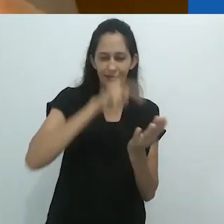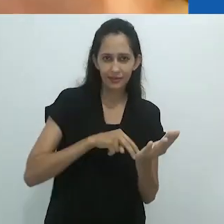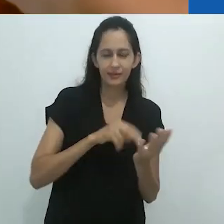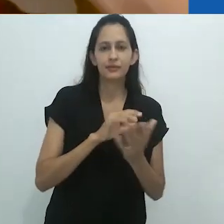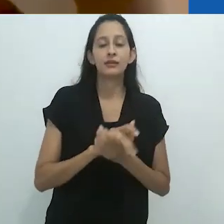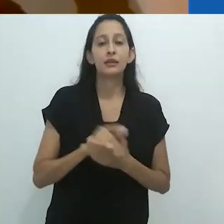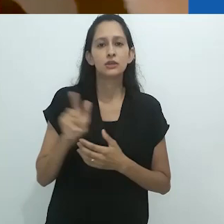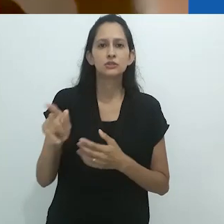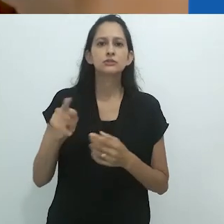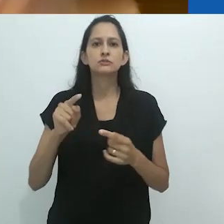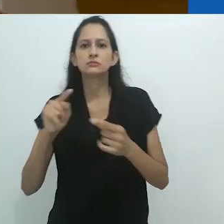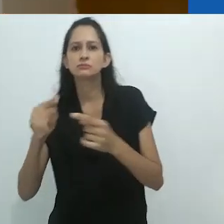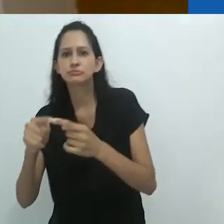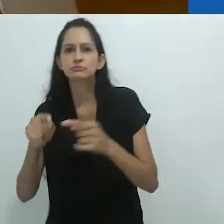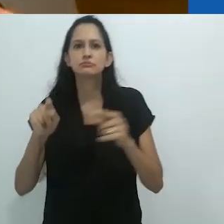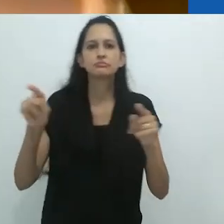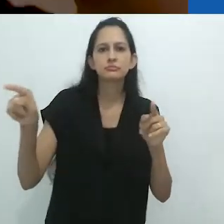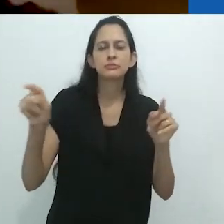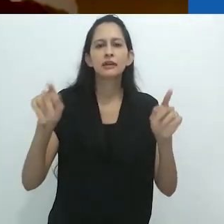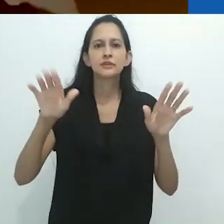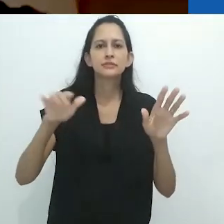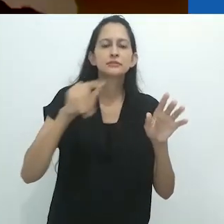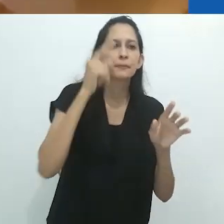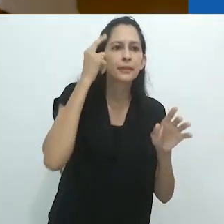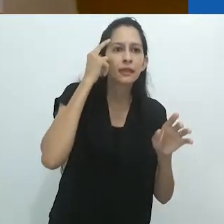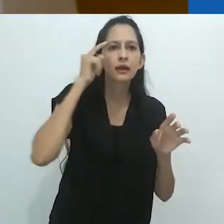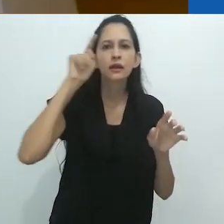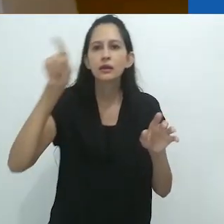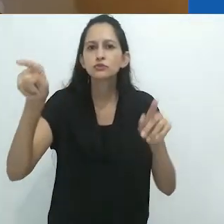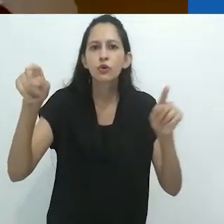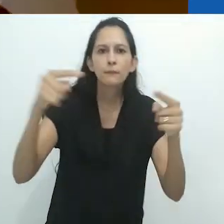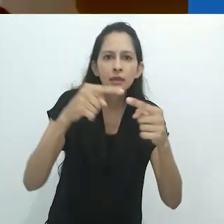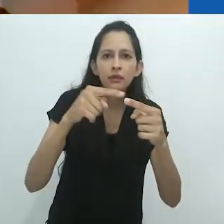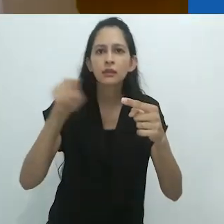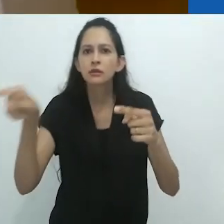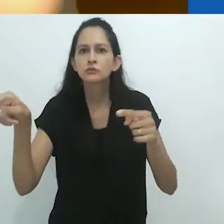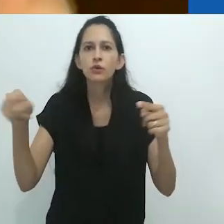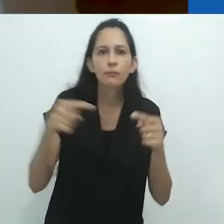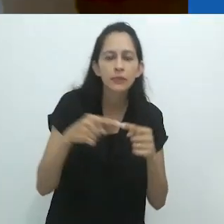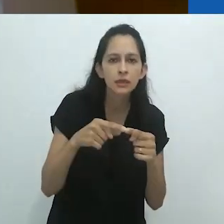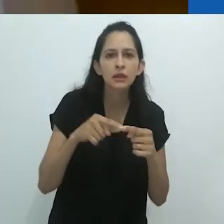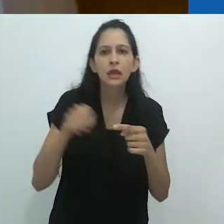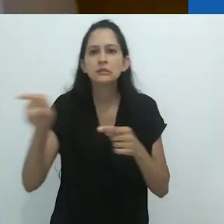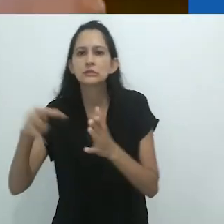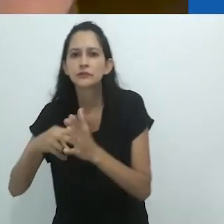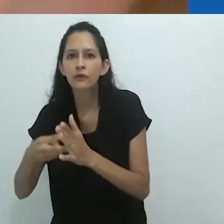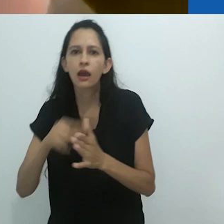Isto é conectado com isto, isto é conectado com aquilo. E isso significa aquilo. Aquilo significa aquilo outro.